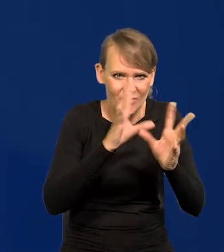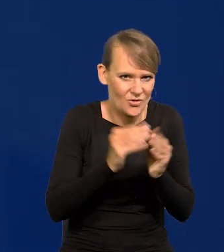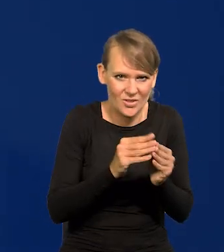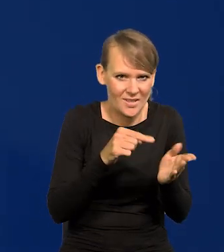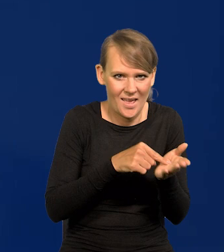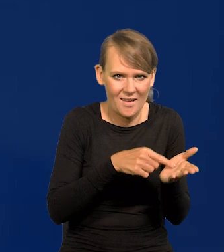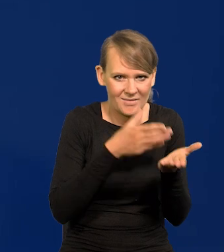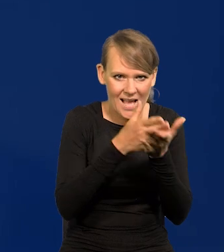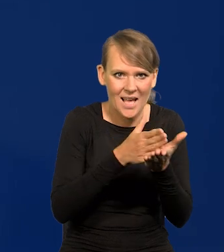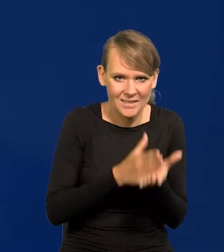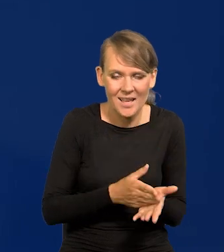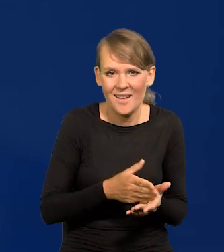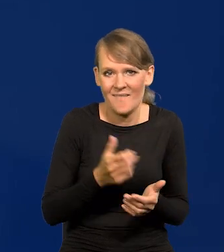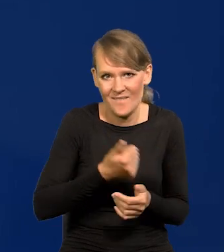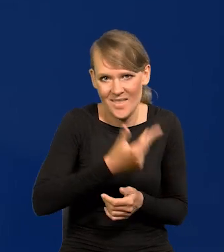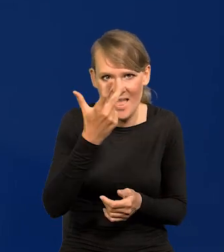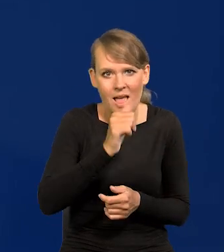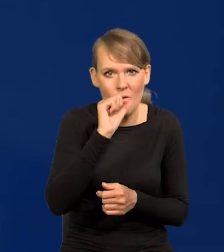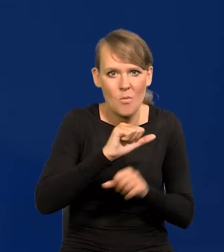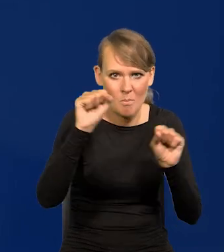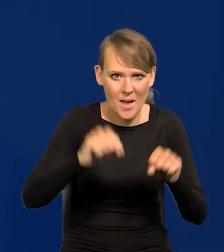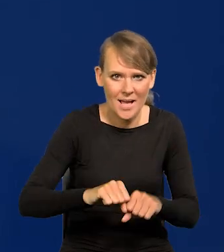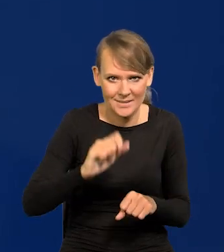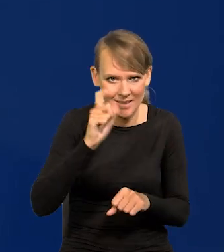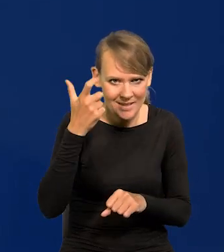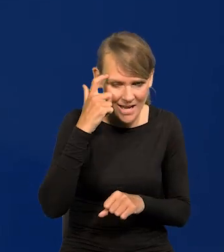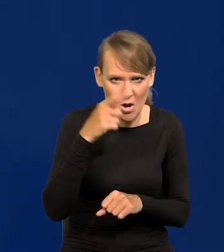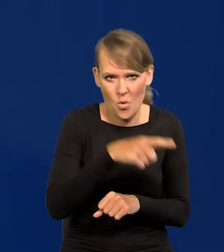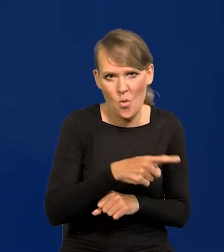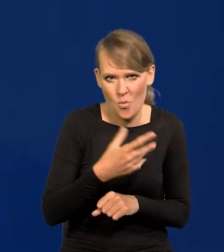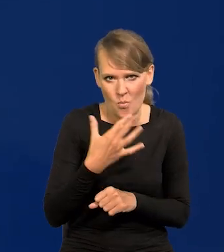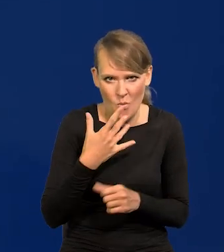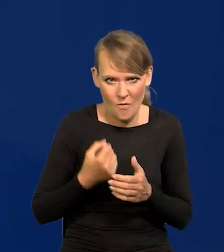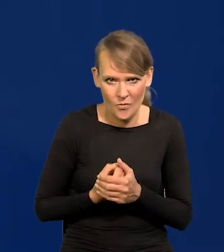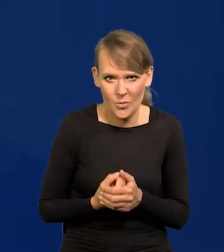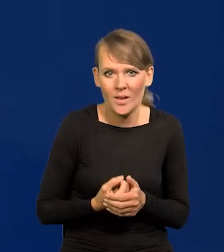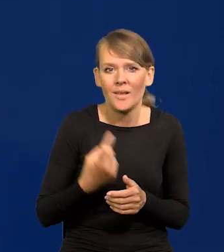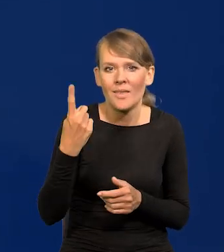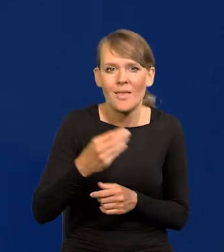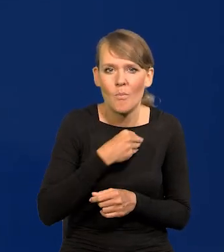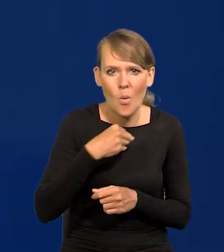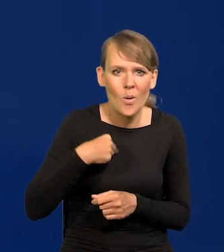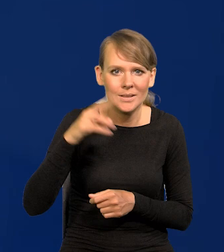Wielokrotnie zresztą Europejski Bank Centralny w ten sposób się wypowiadał w stosunku do jednej polskiej instytucji,